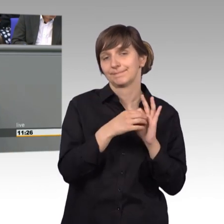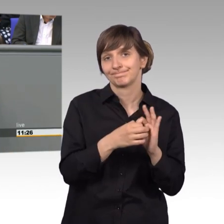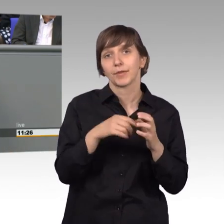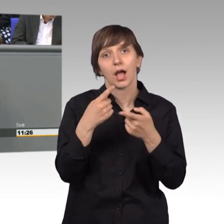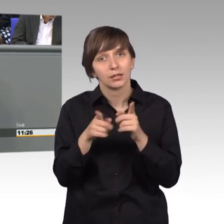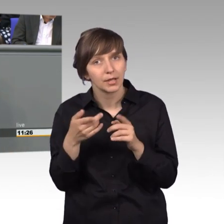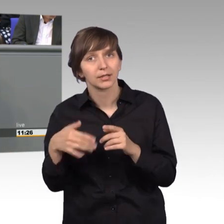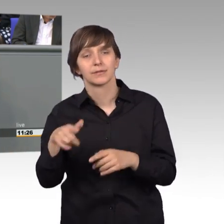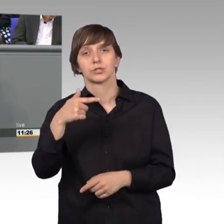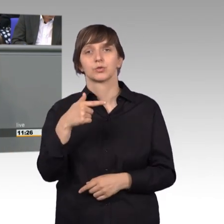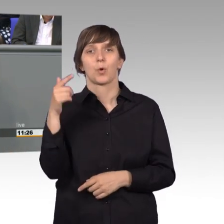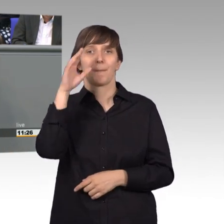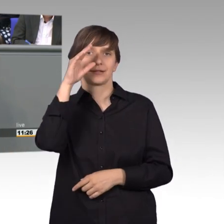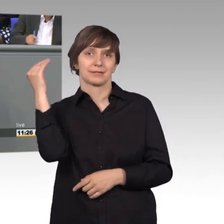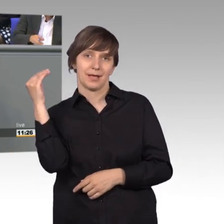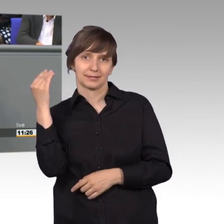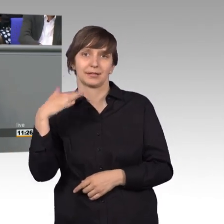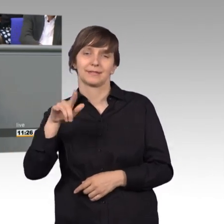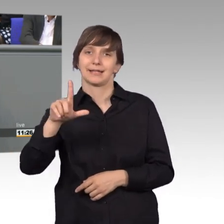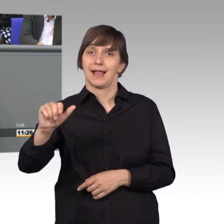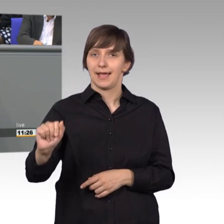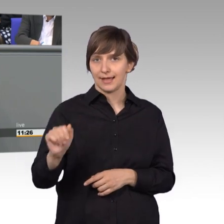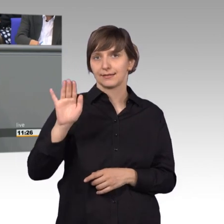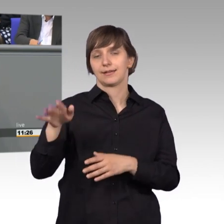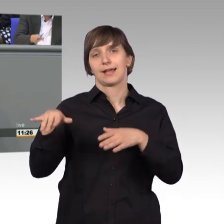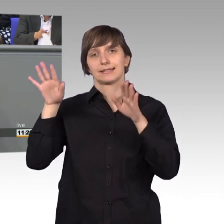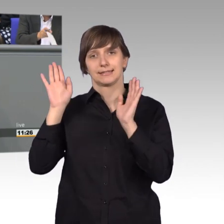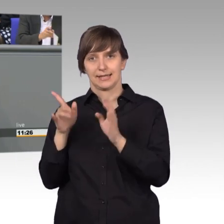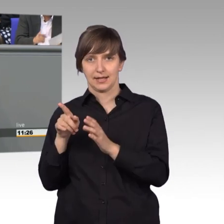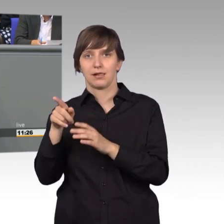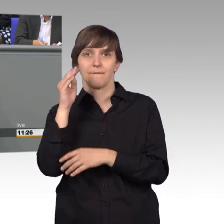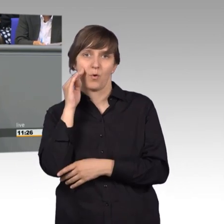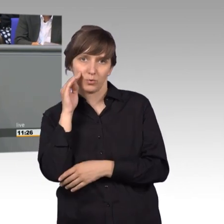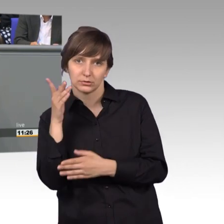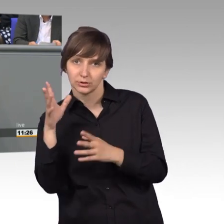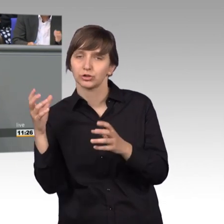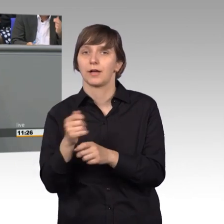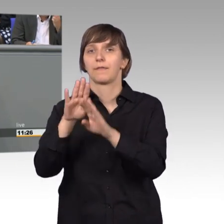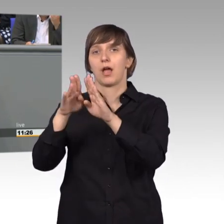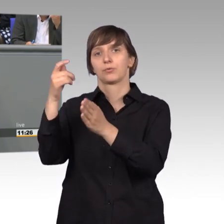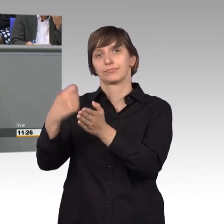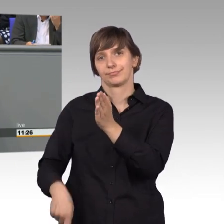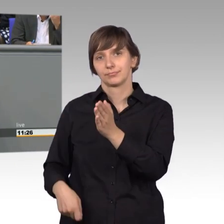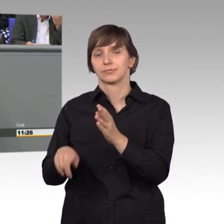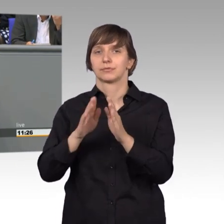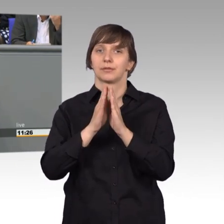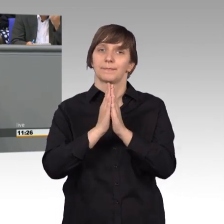in dem er im Exil in Los Angeles wohnte, zurückerworben werden. Darauf hat uns eine Petentin aufmerksam gemacht, dass dieses Haus